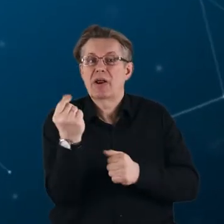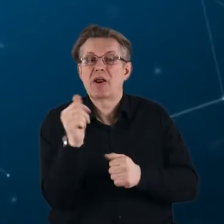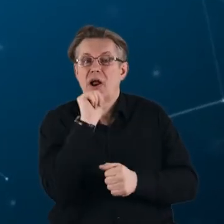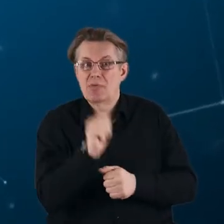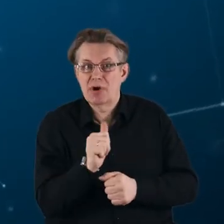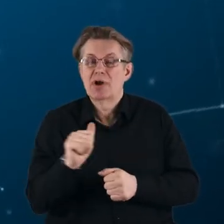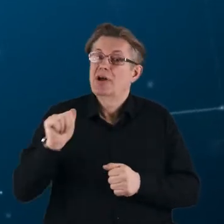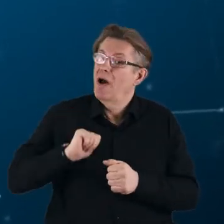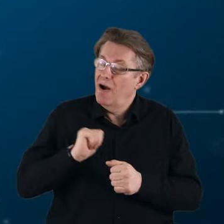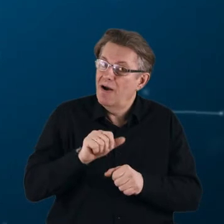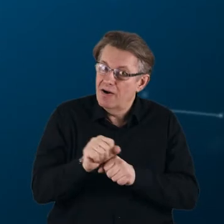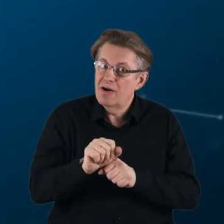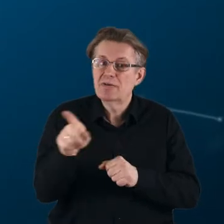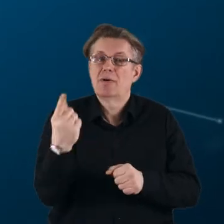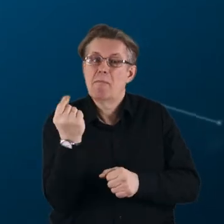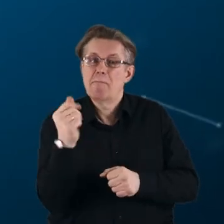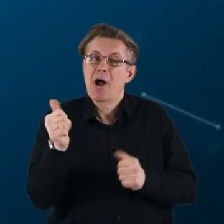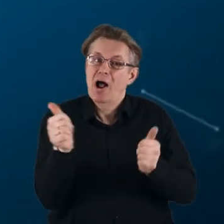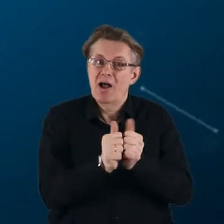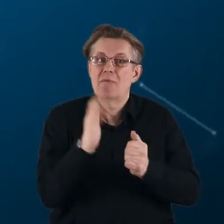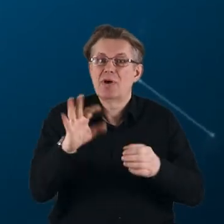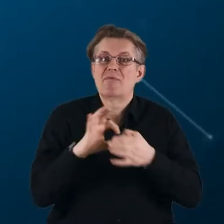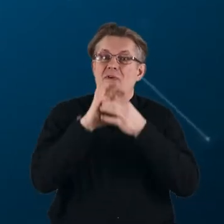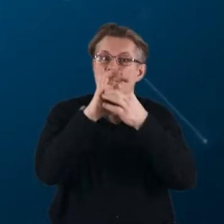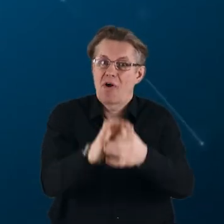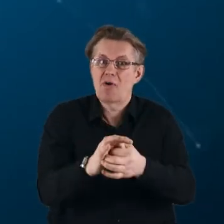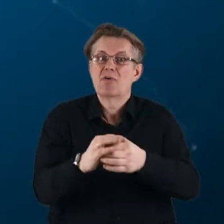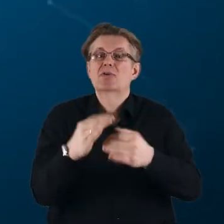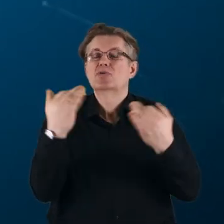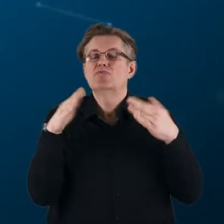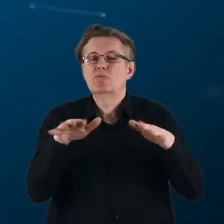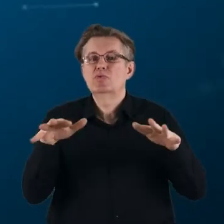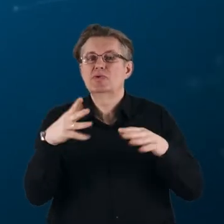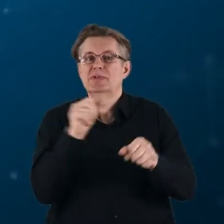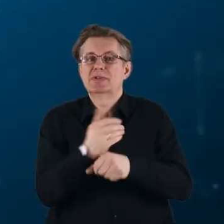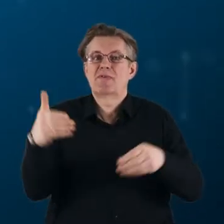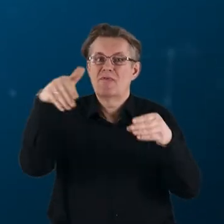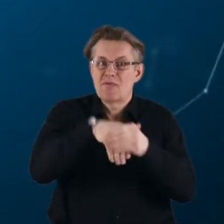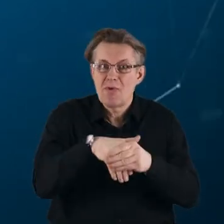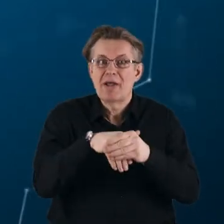Oczekuje się, że partnerstwa wniosą znaczący wkład w realizację priorytetów Unii